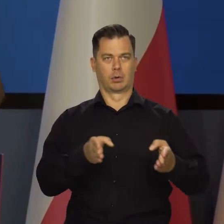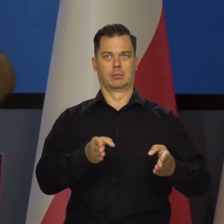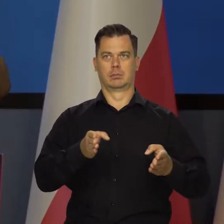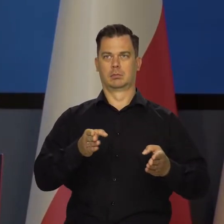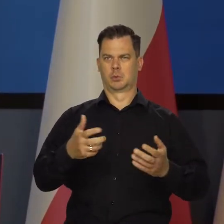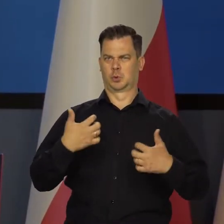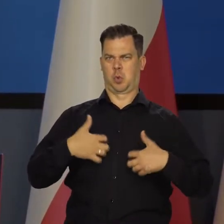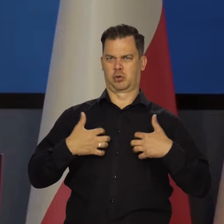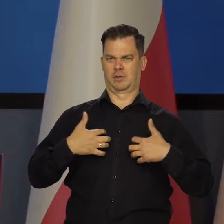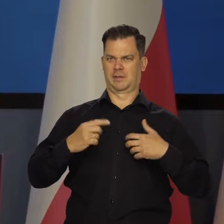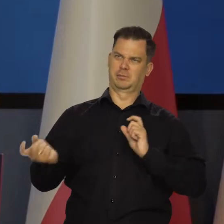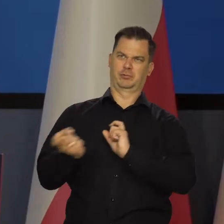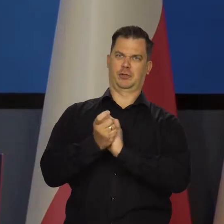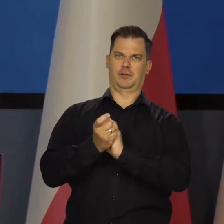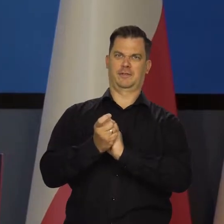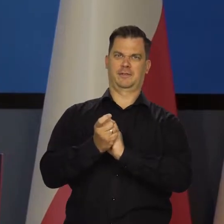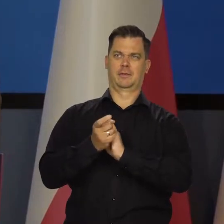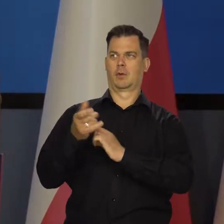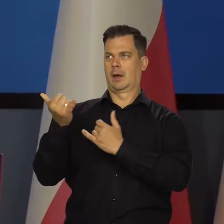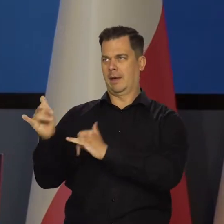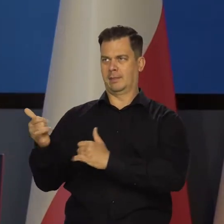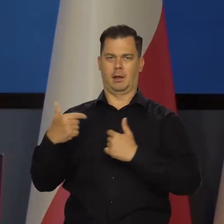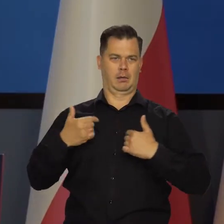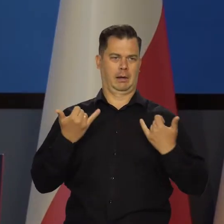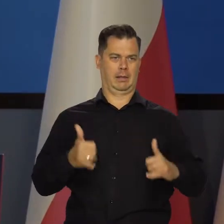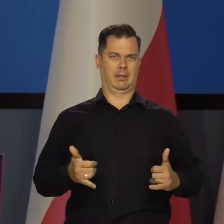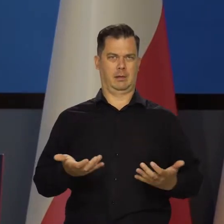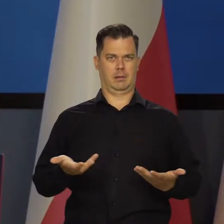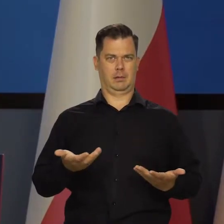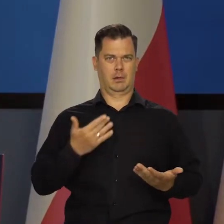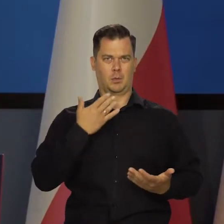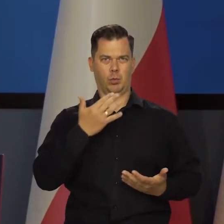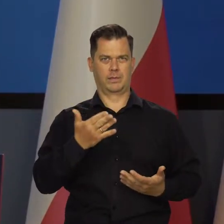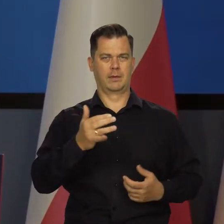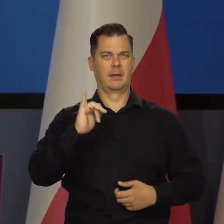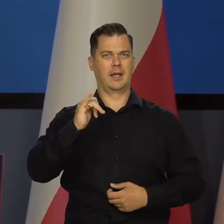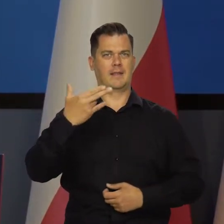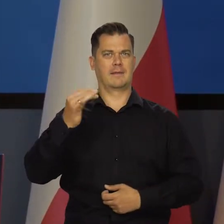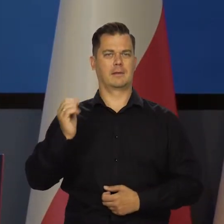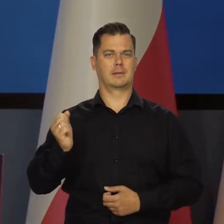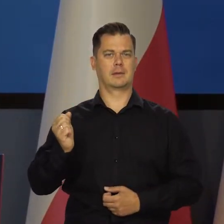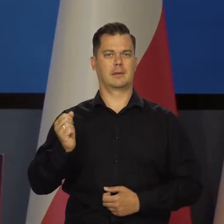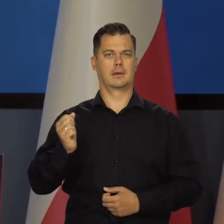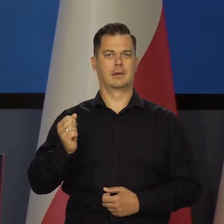a potem złośliwie to było powiedziane w ten sposób, że podajemy kilka możliwych wysokości inflacji na koniec roku